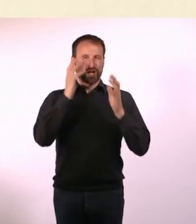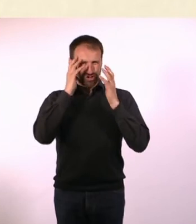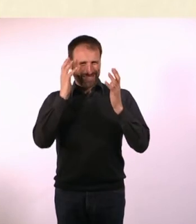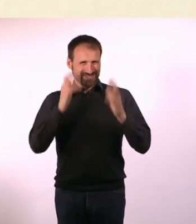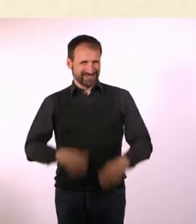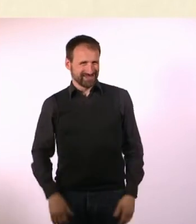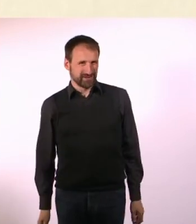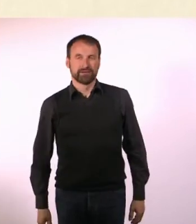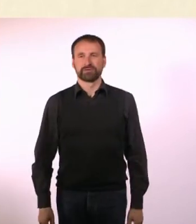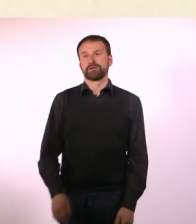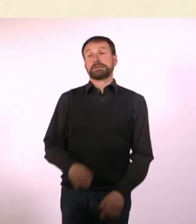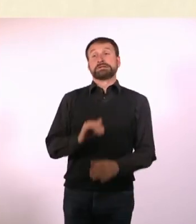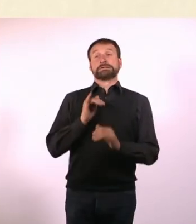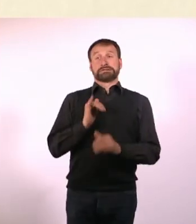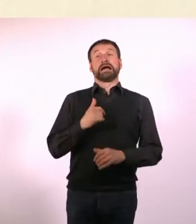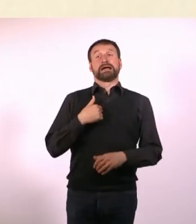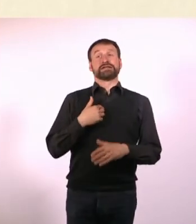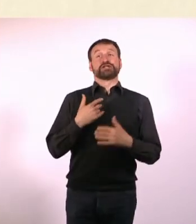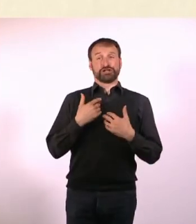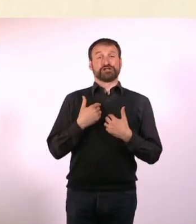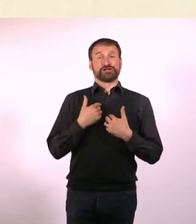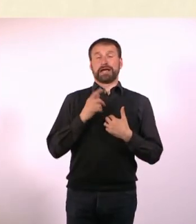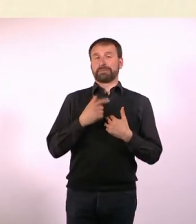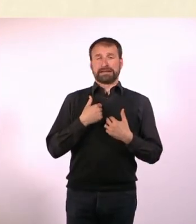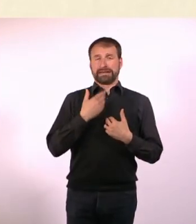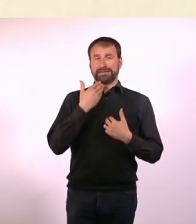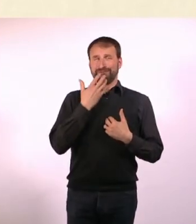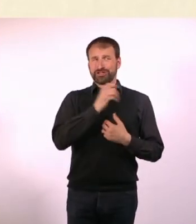Ja, aber dazu möchte ich überhaupt niemandem raten. Ich habe angefangen zu rauchen.